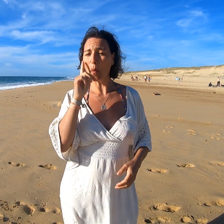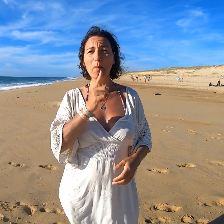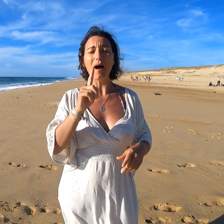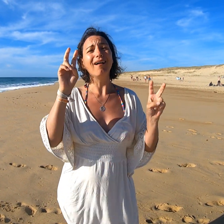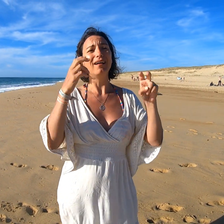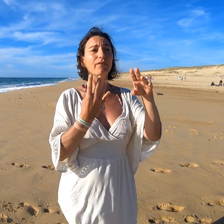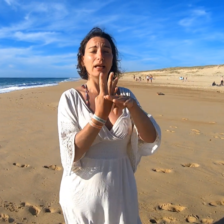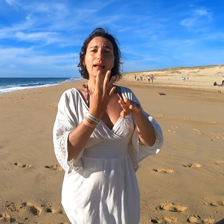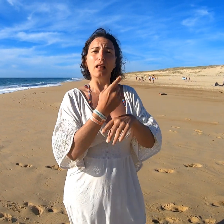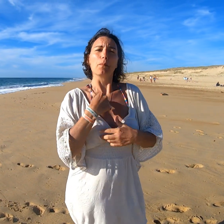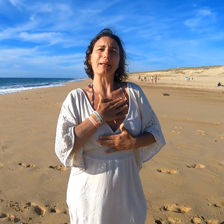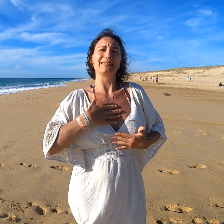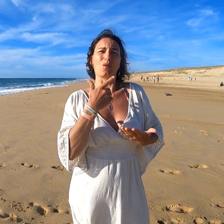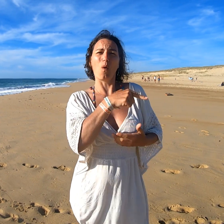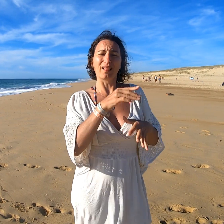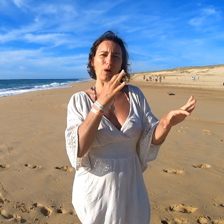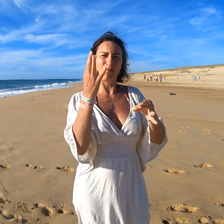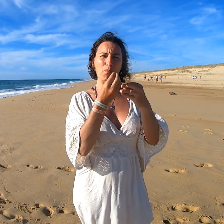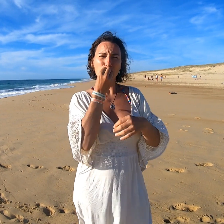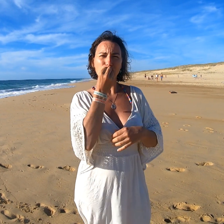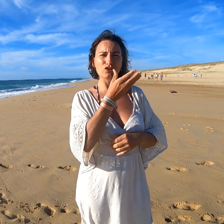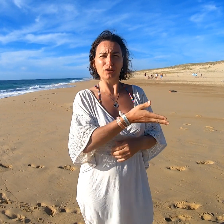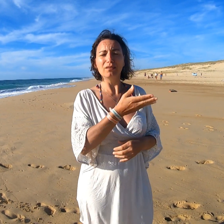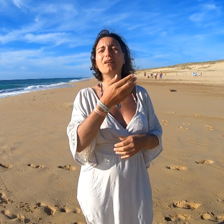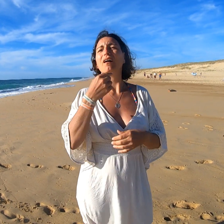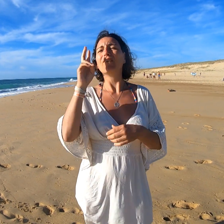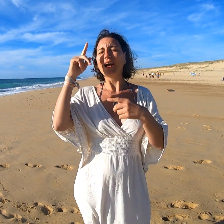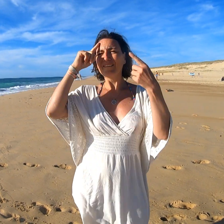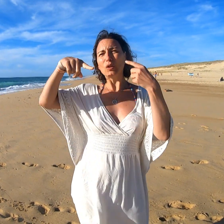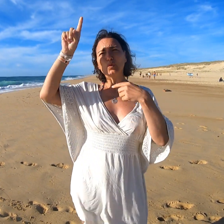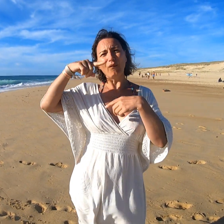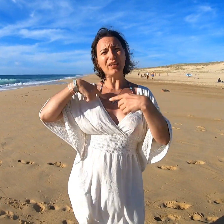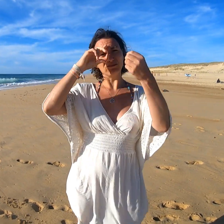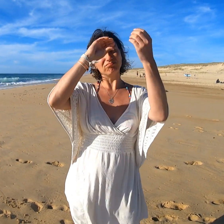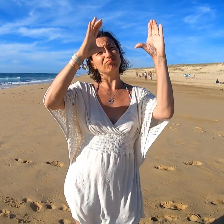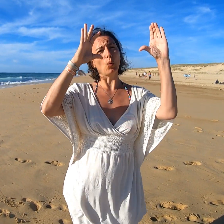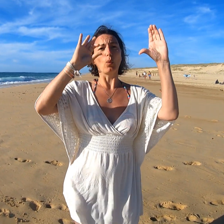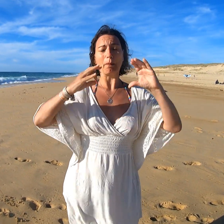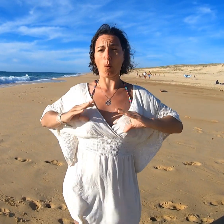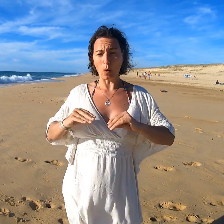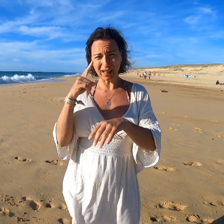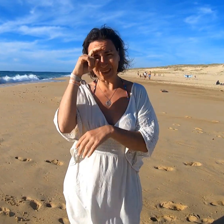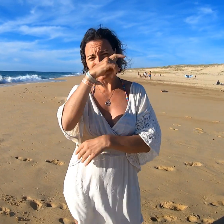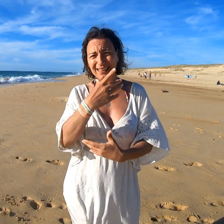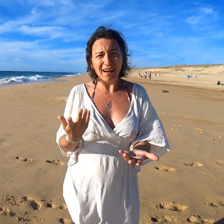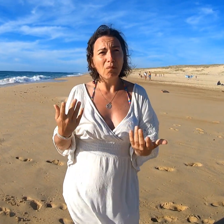Ca m'a fait plaisir de découvrir la nourriture végane J'ai la philosophie en tête mais c'est difficile à la concrétiser.